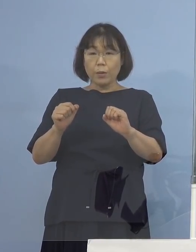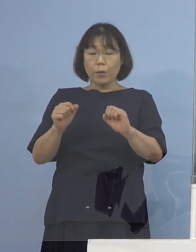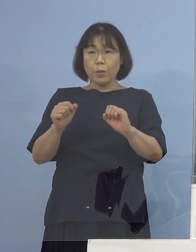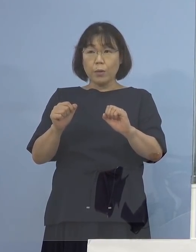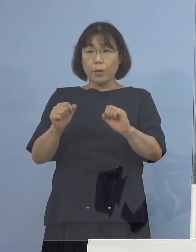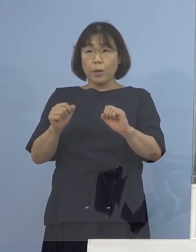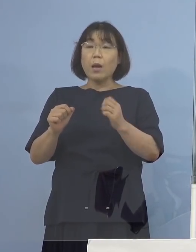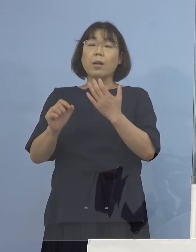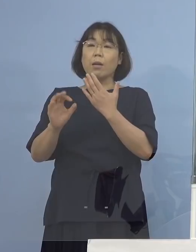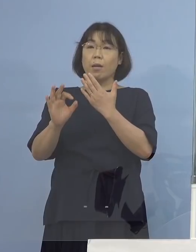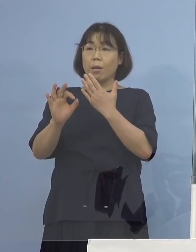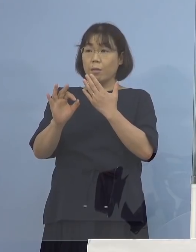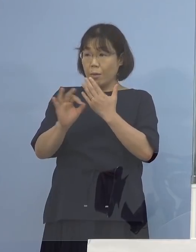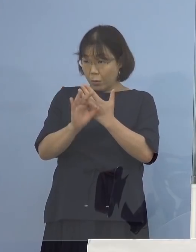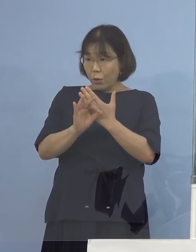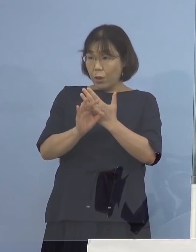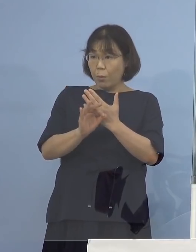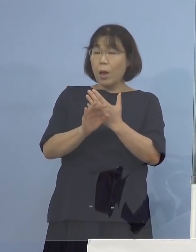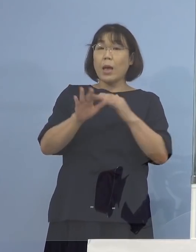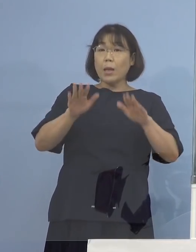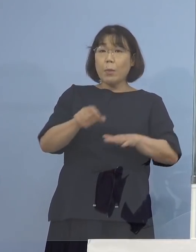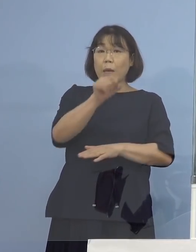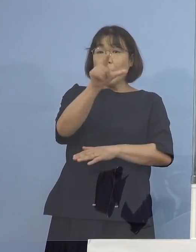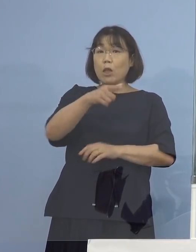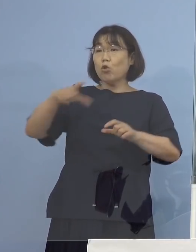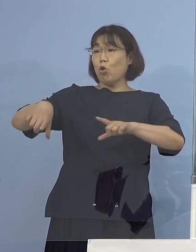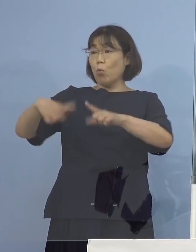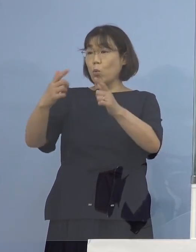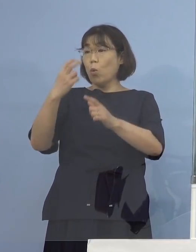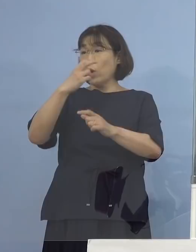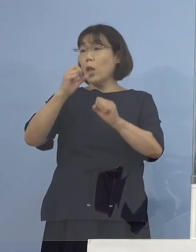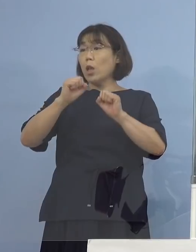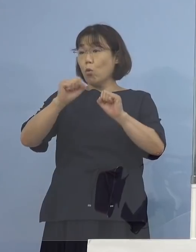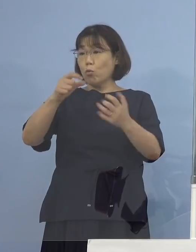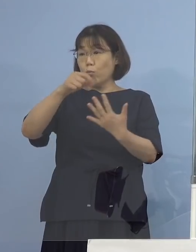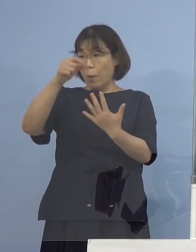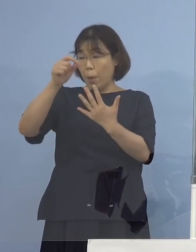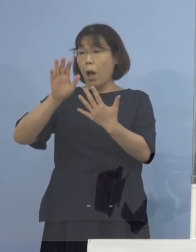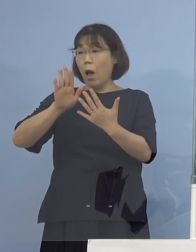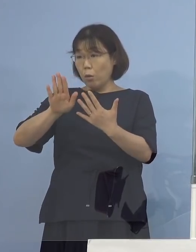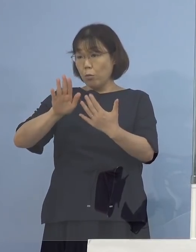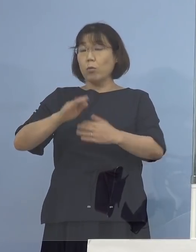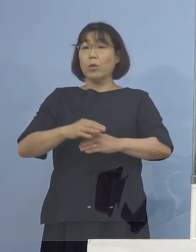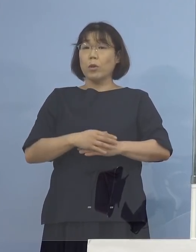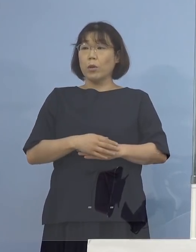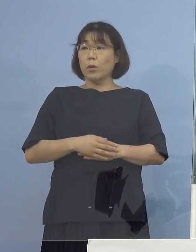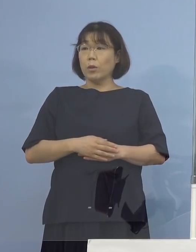例えば月曜（日）と今、木曜（日）でやる という形をとっているところですけれど